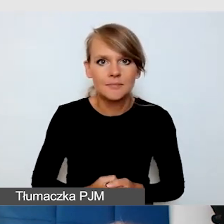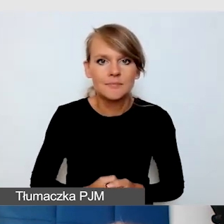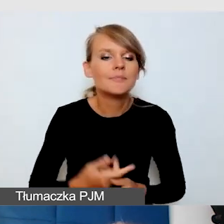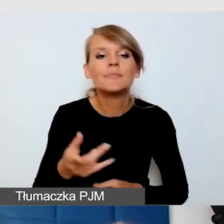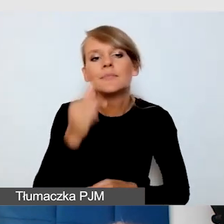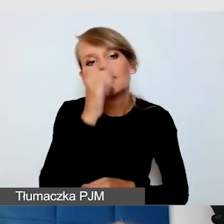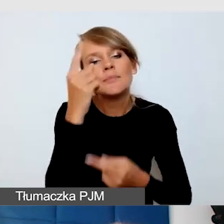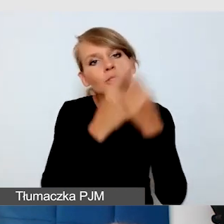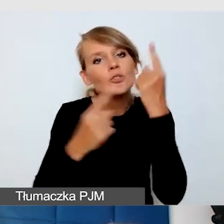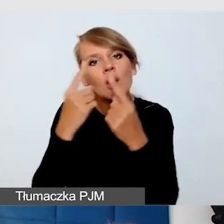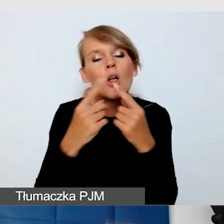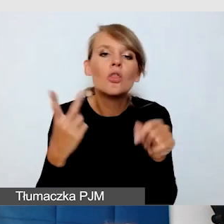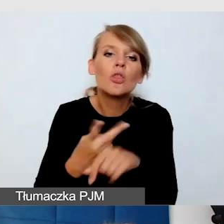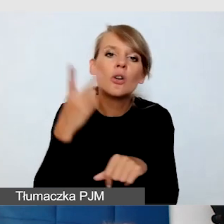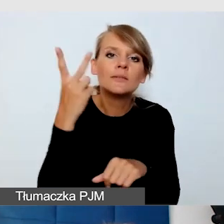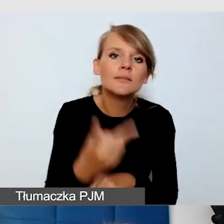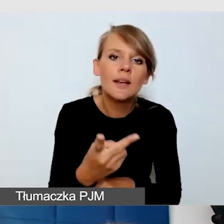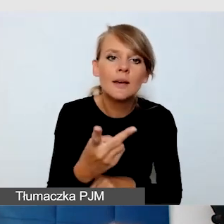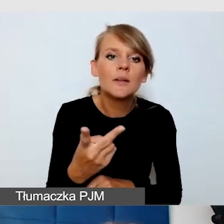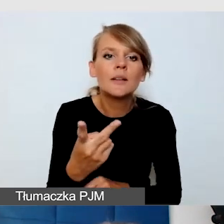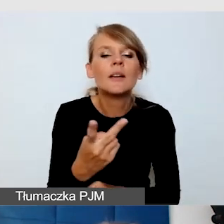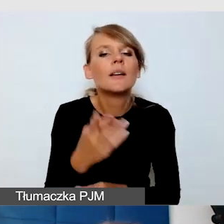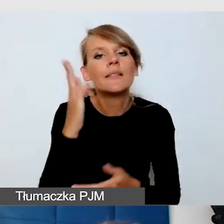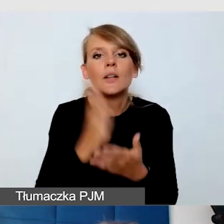że dostępne mają być te główne wydarzenia,